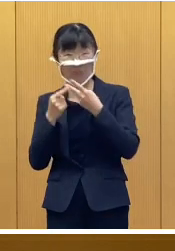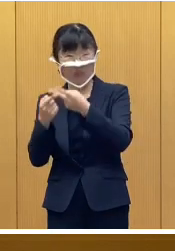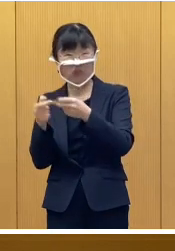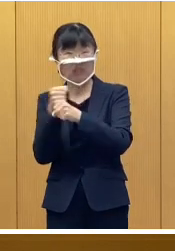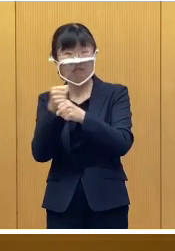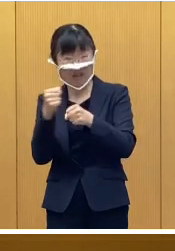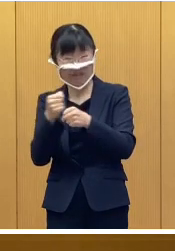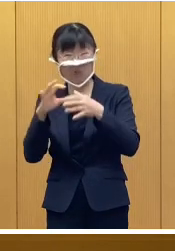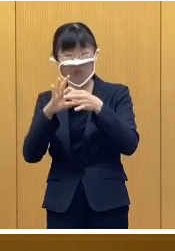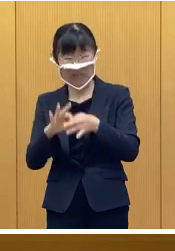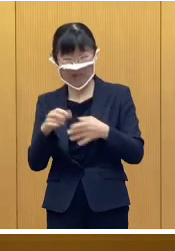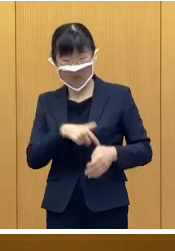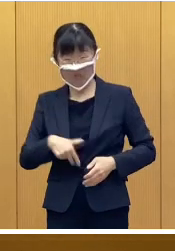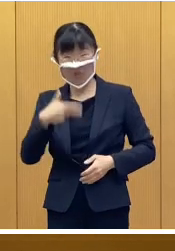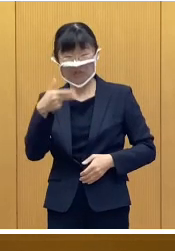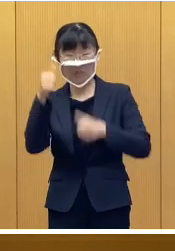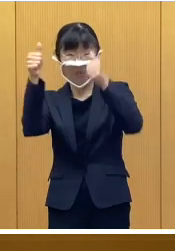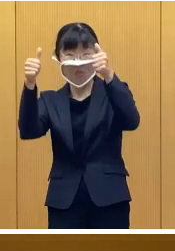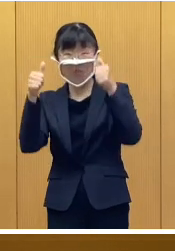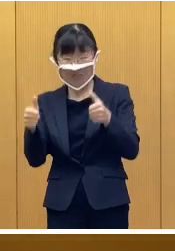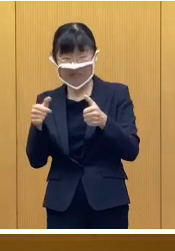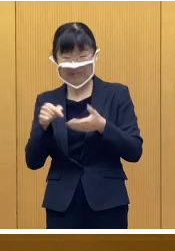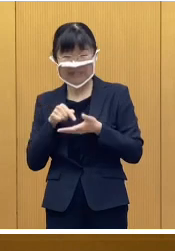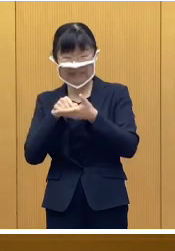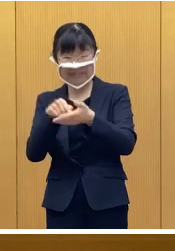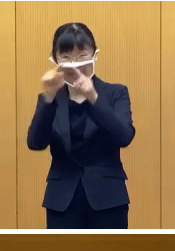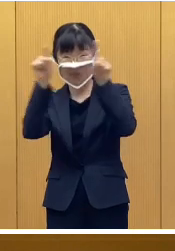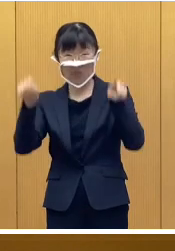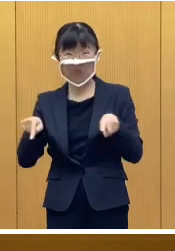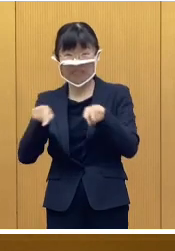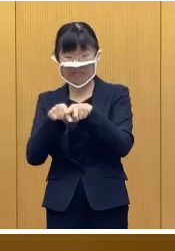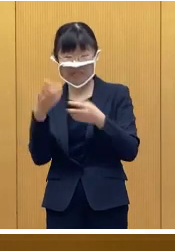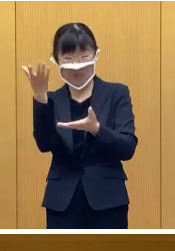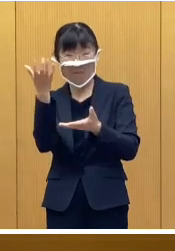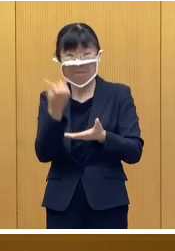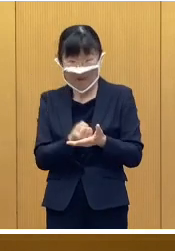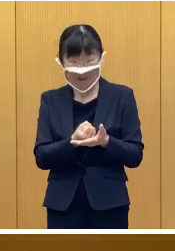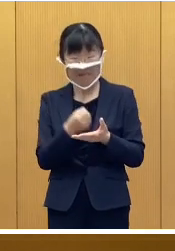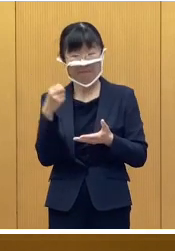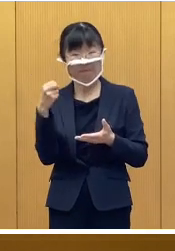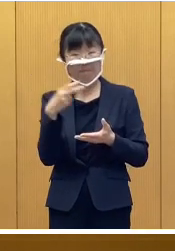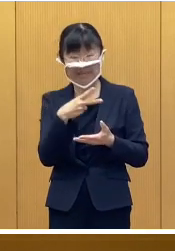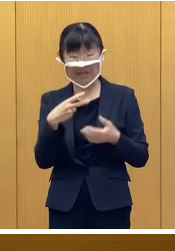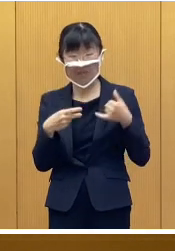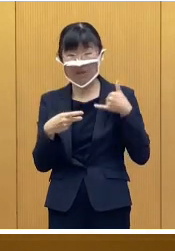市ホームページの申請様式をダウンロード いただくか またはコールセンターへ